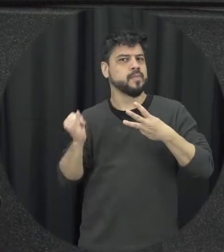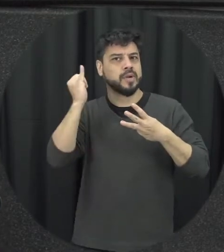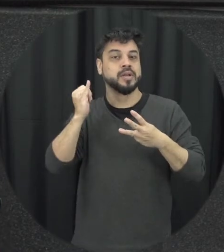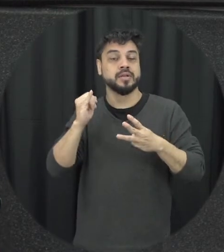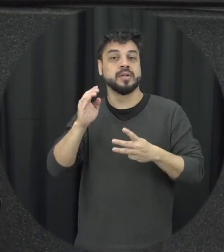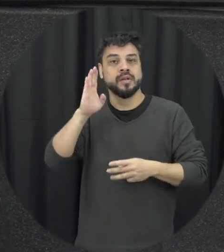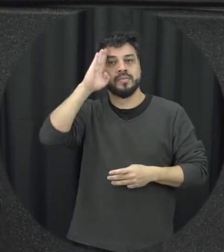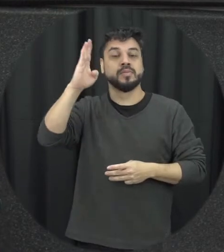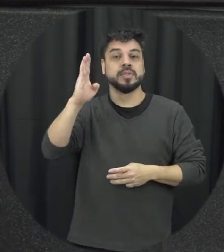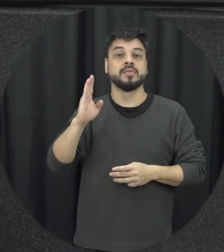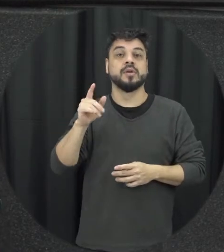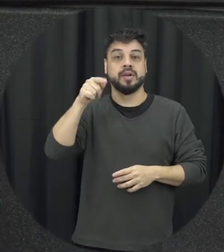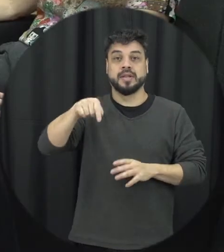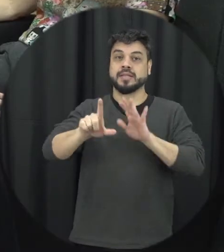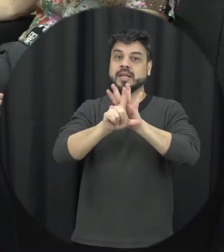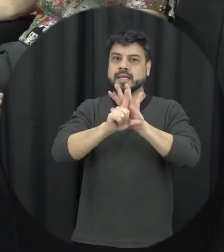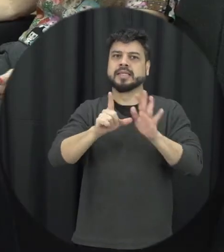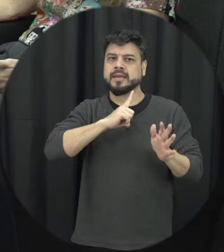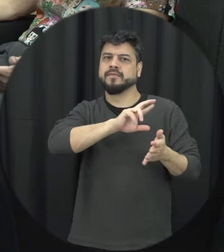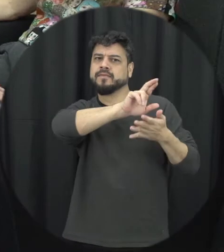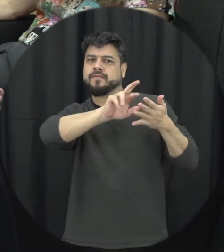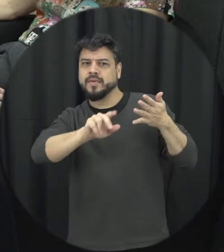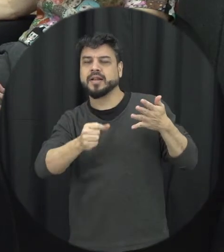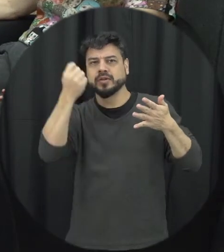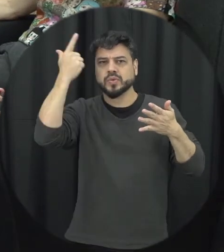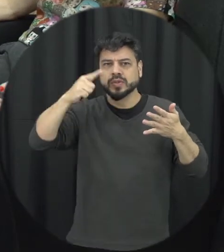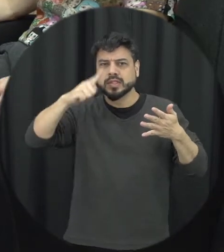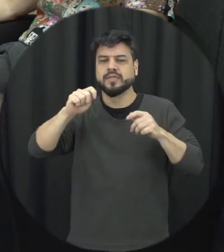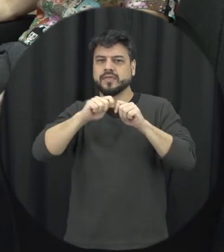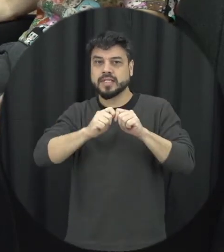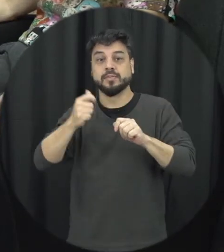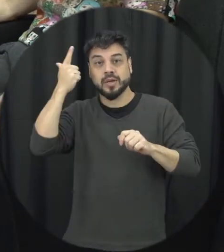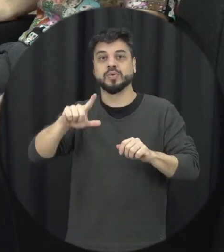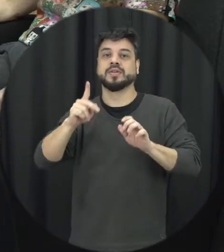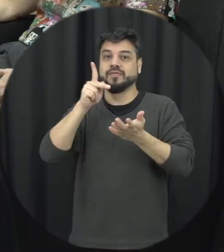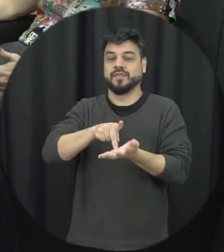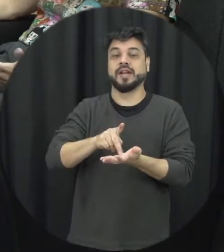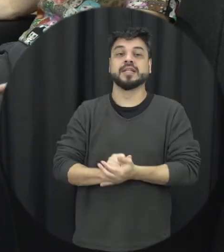coisas que a gente precisa fazer para chegar até lá né então 16 anos de comemoração da Lei e é de